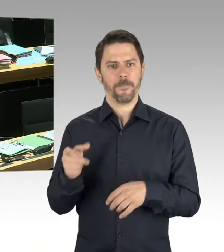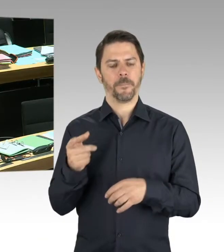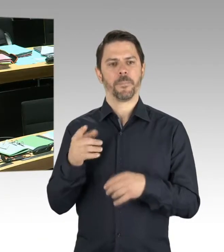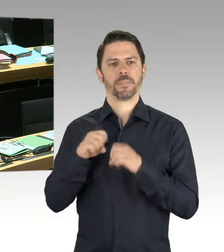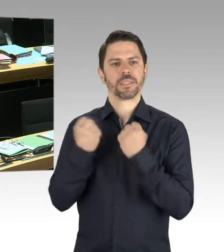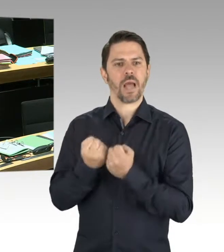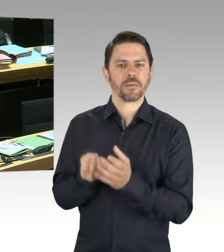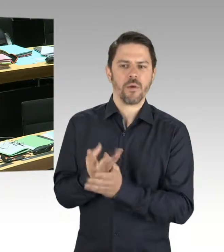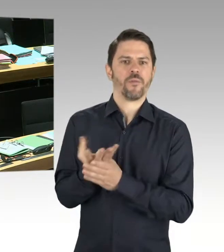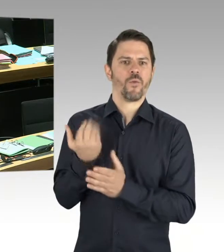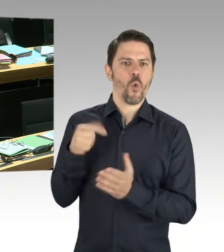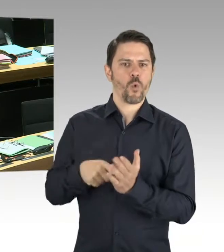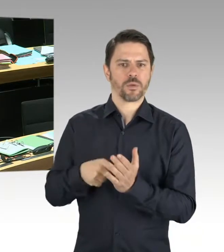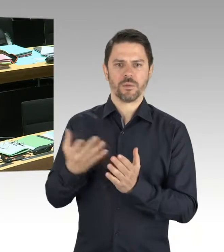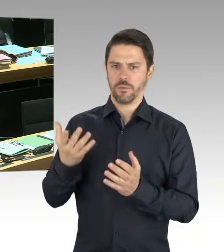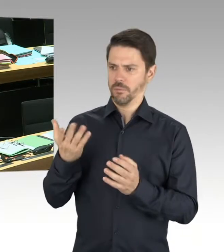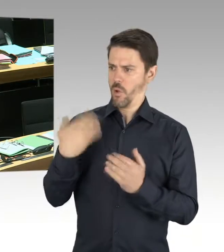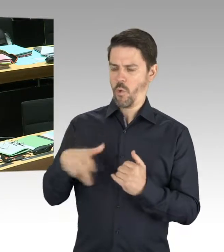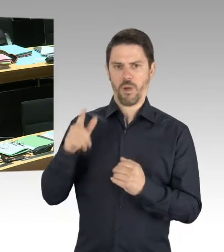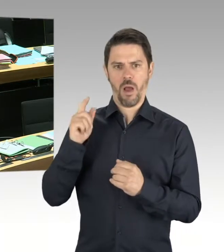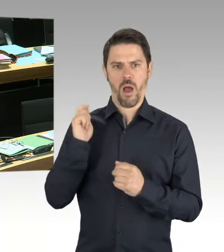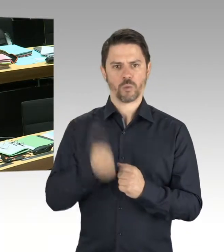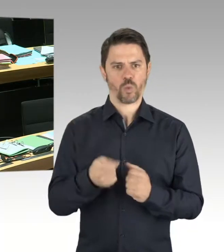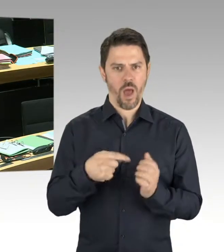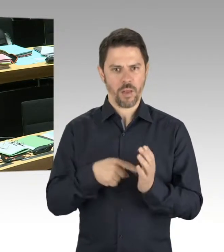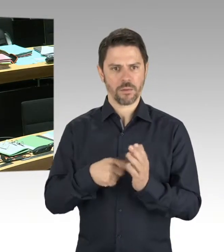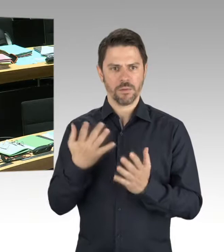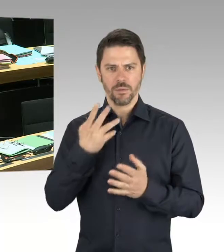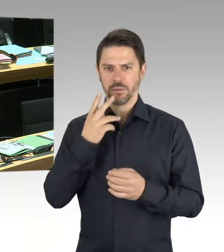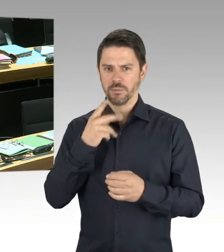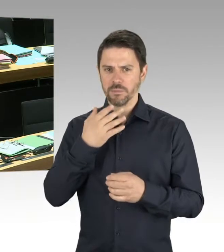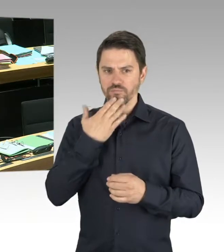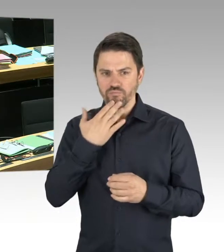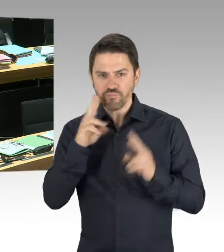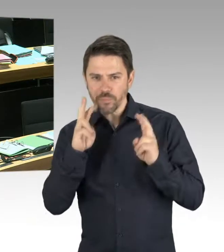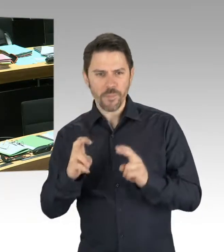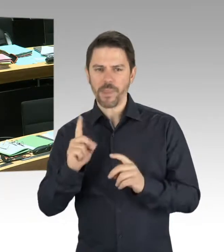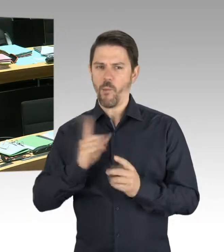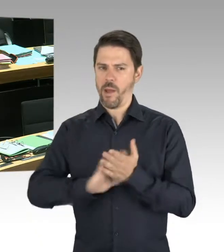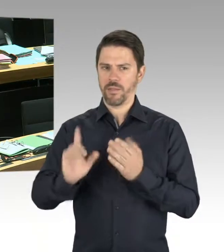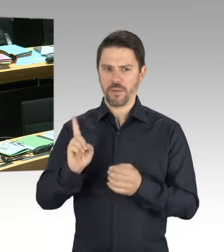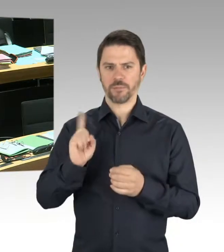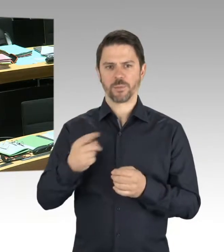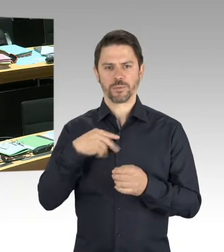dieses Jahres veröffentlicht werden. Da werden Sie das gesamte Spektrum, die verschiedenen Motivationen, sehen.